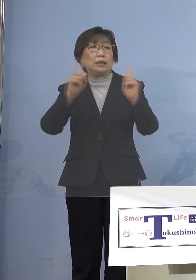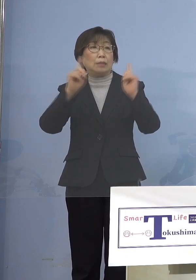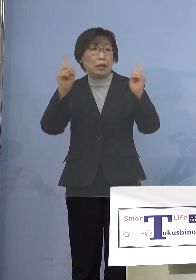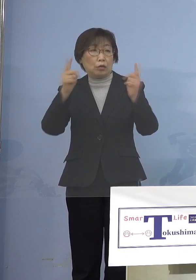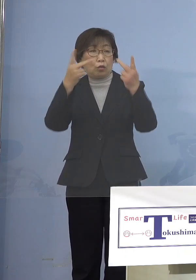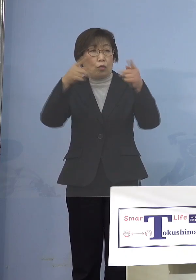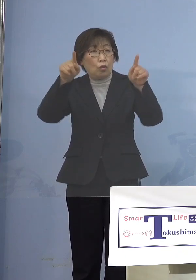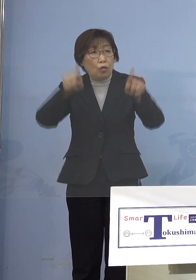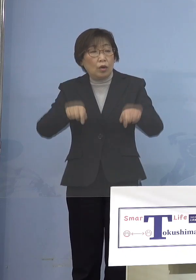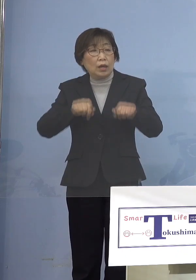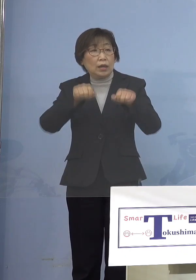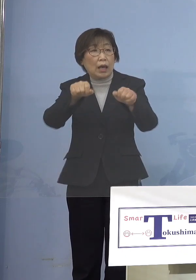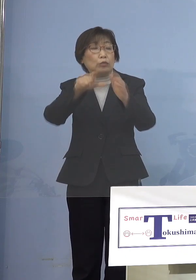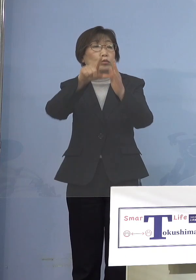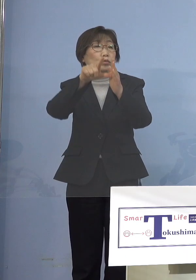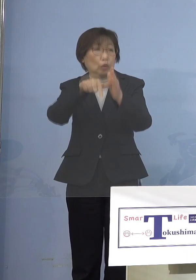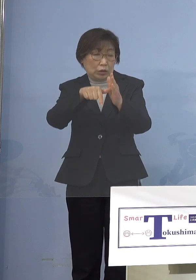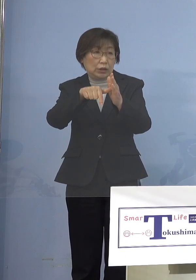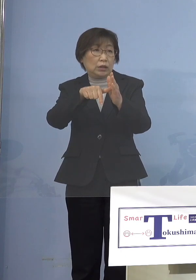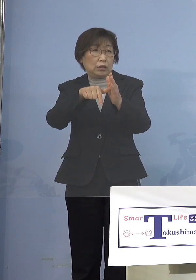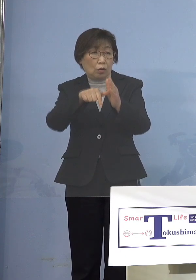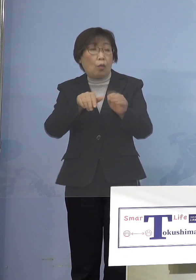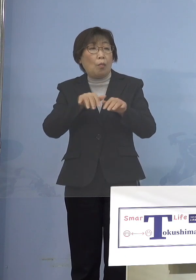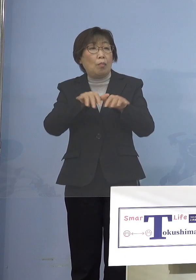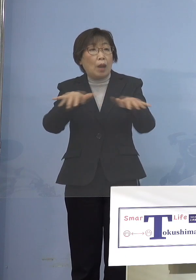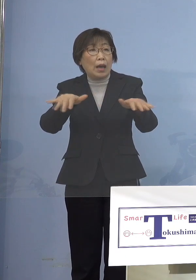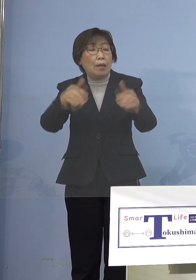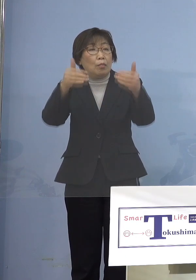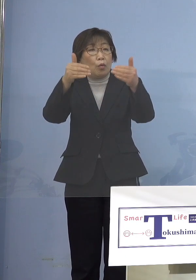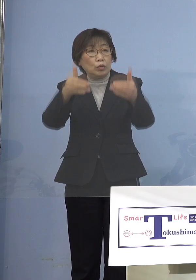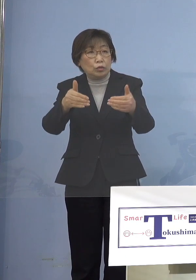「まん延防止等重点措置」が かかっていてもイベントをやるときに